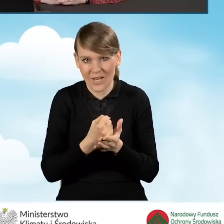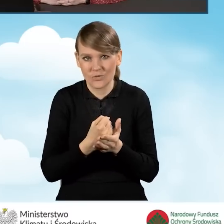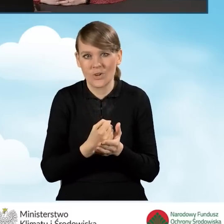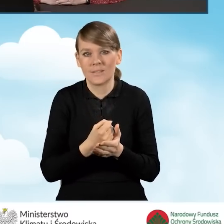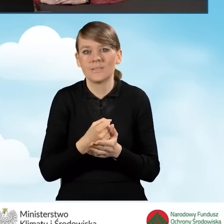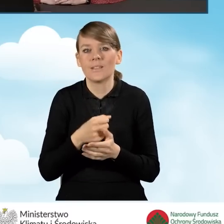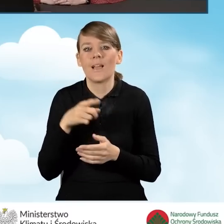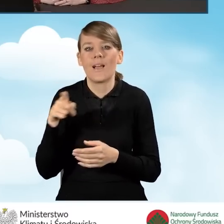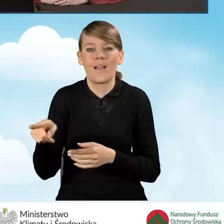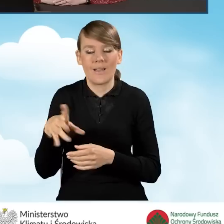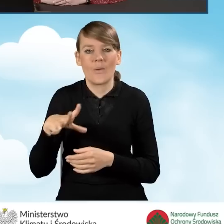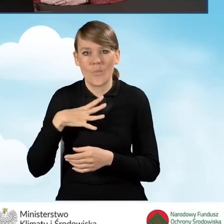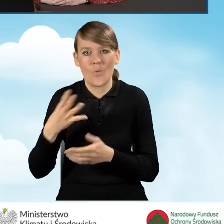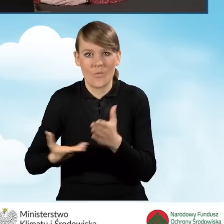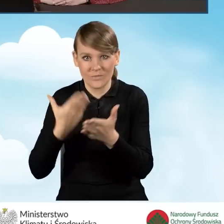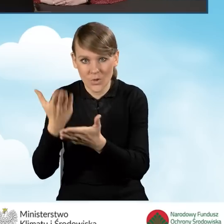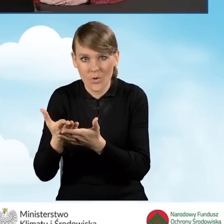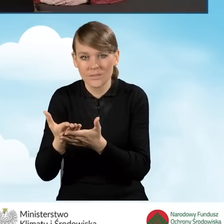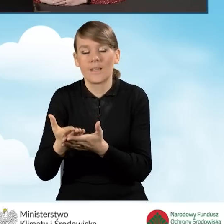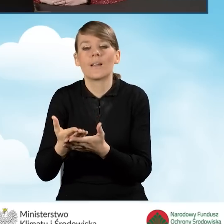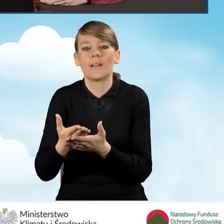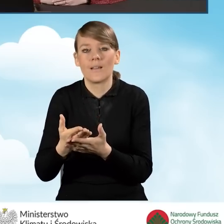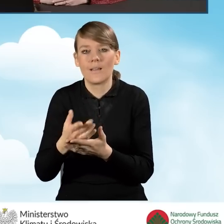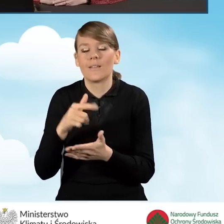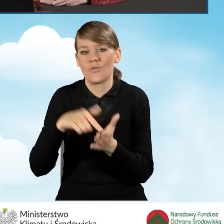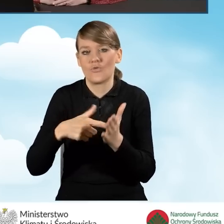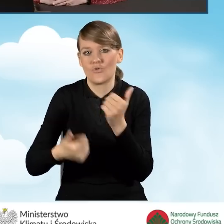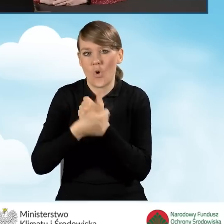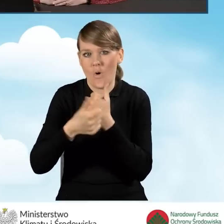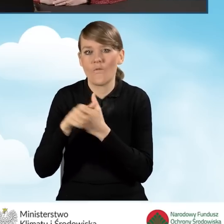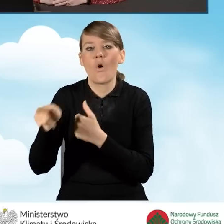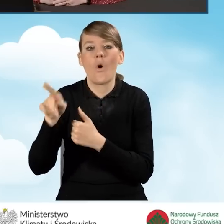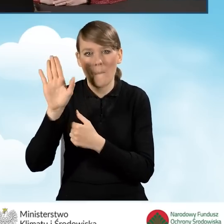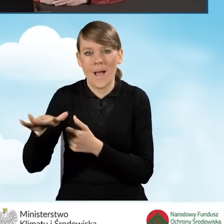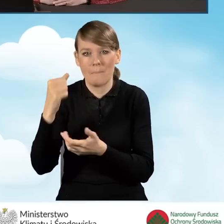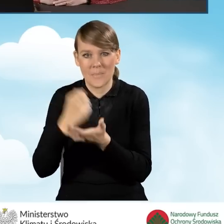wydanego na wniosek beneficjenta, które potwierdzi, że beneficjent ma ustalone prawo do otrzymywania